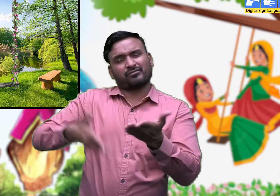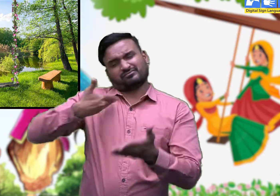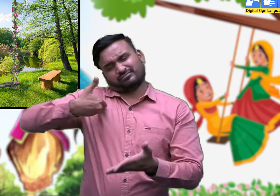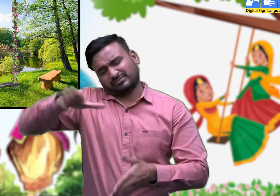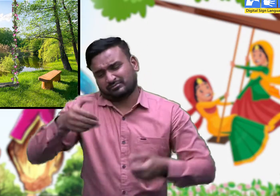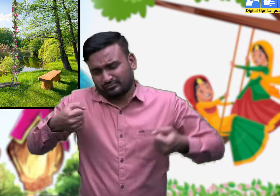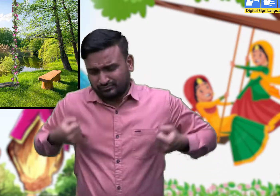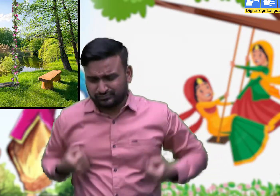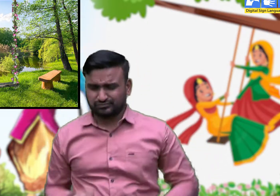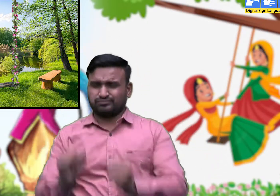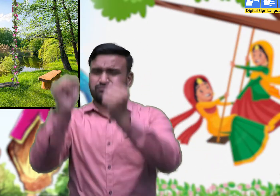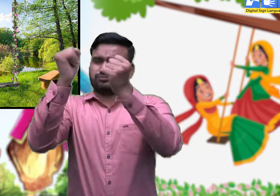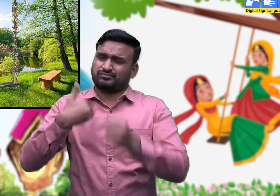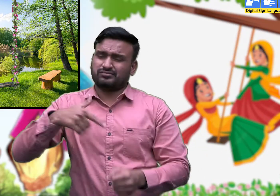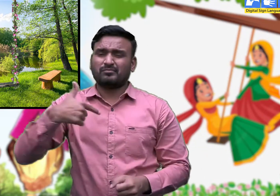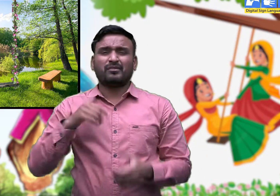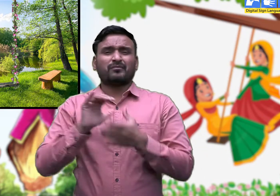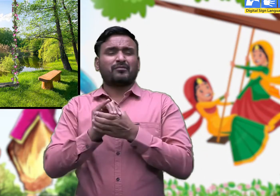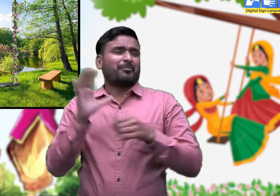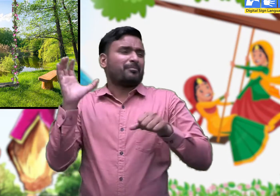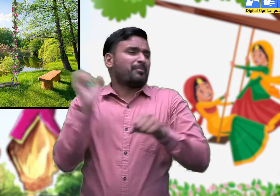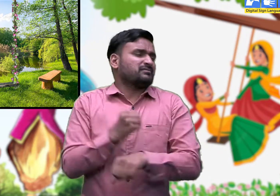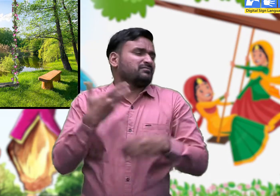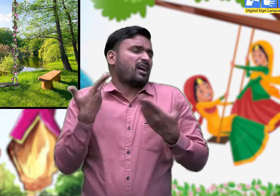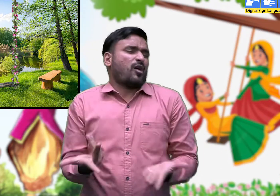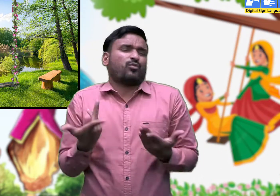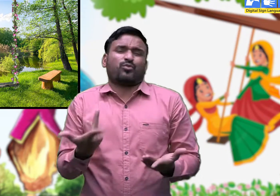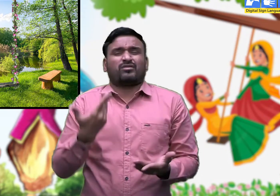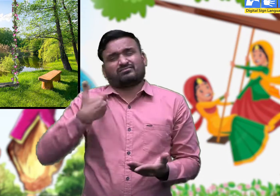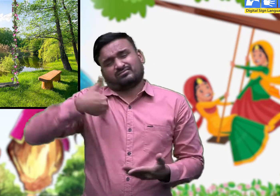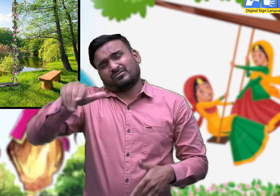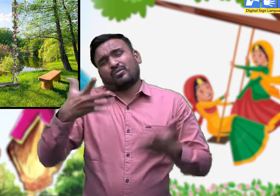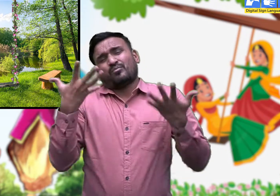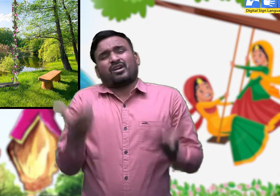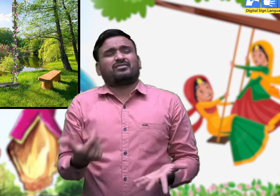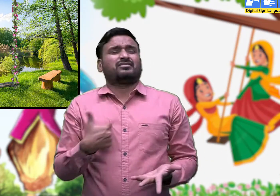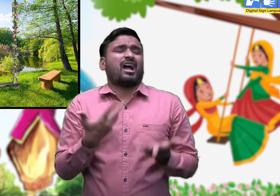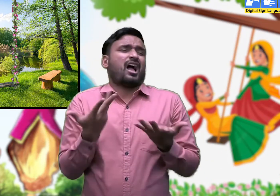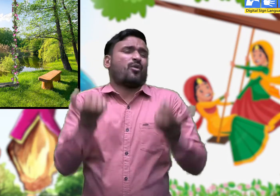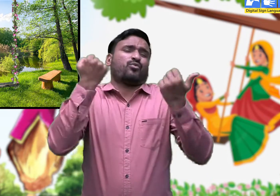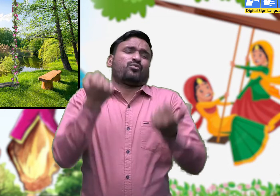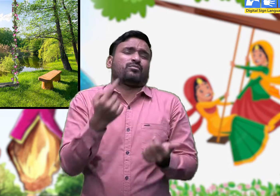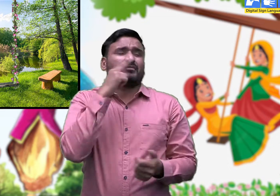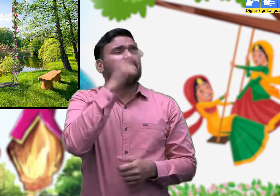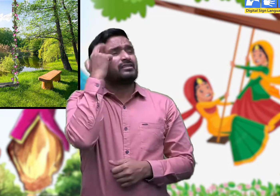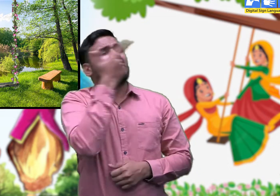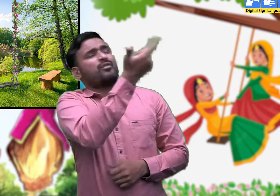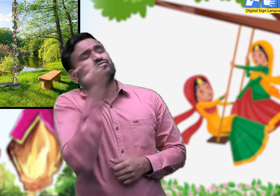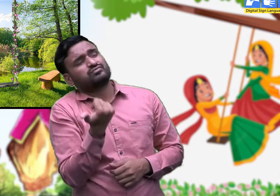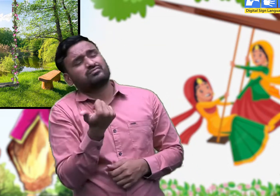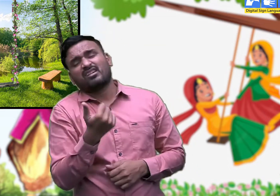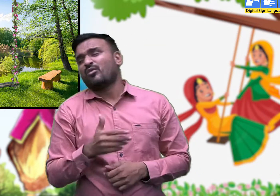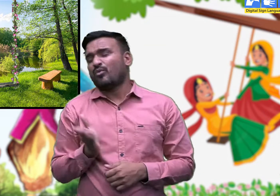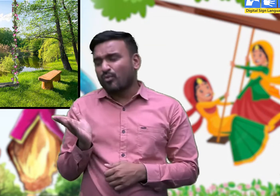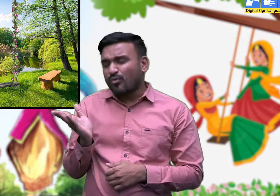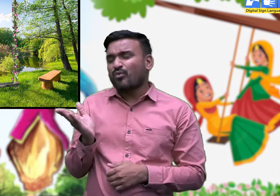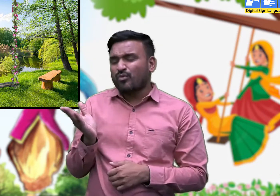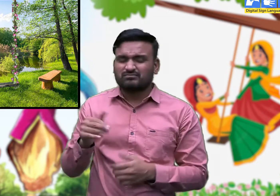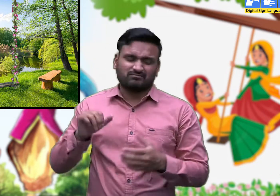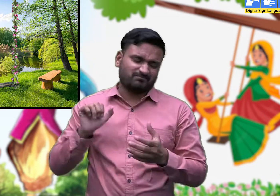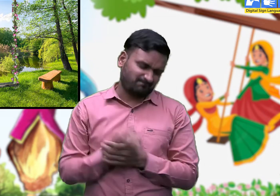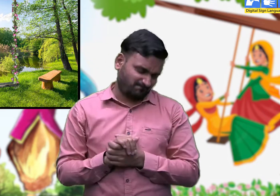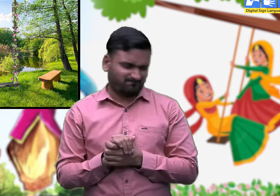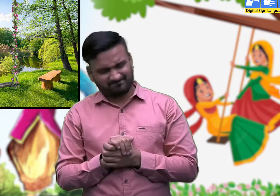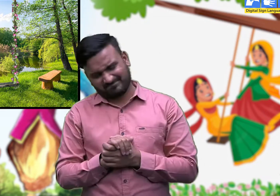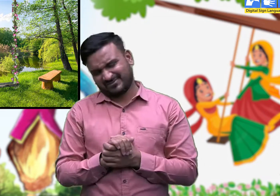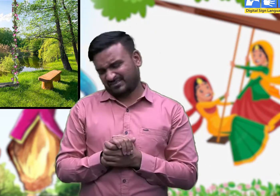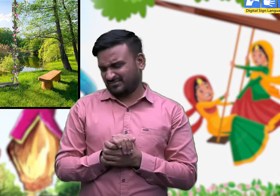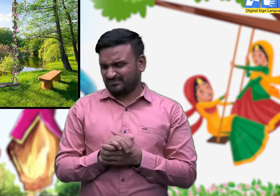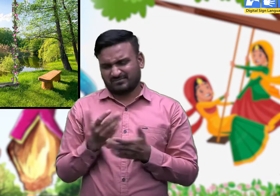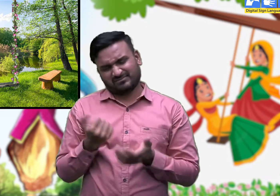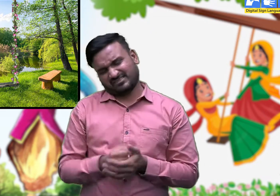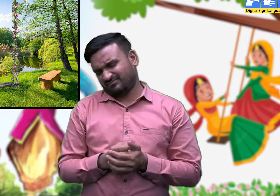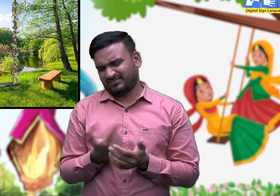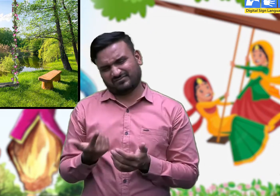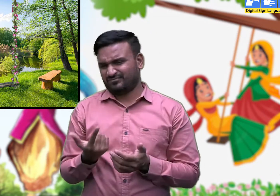संग की सहेली माँ मेरी झूलती जी,